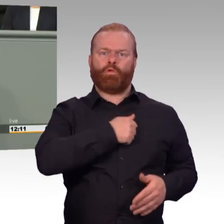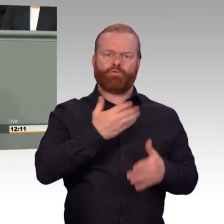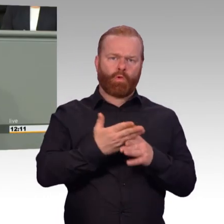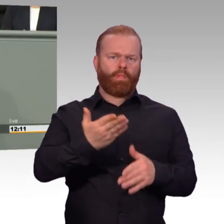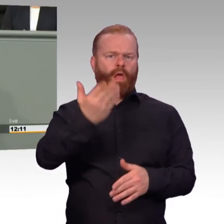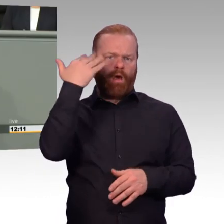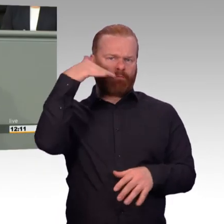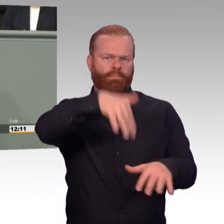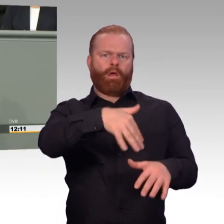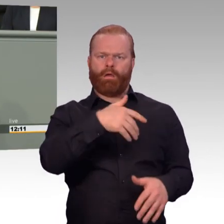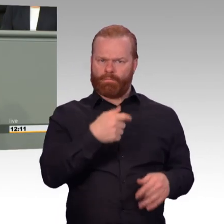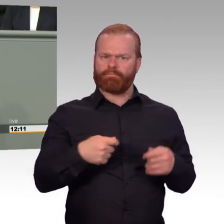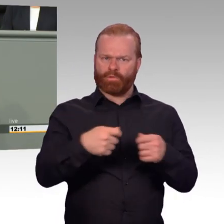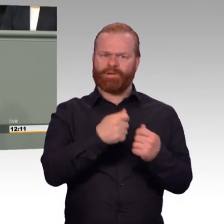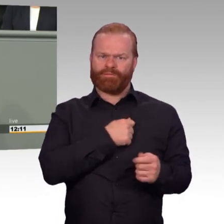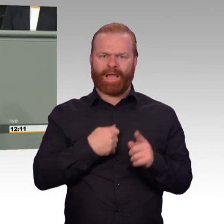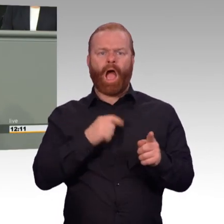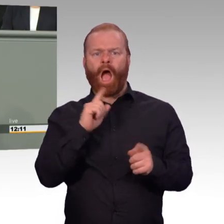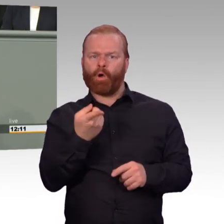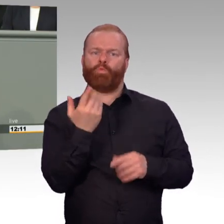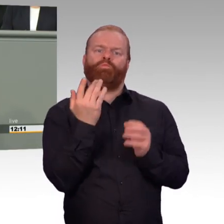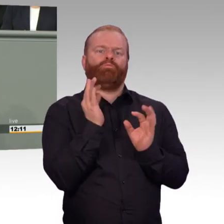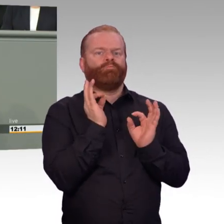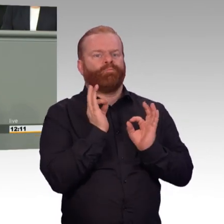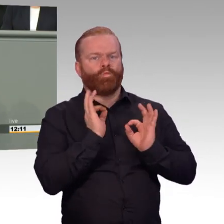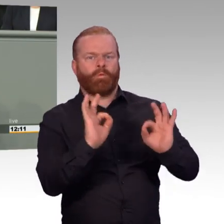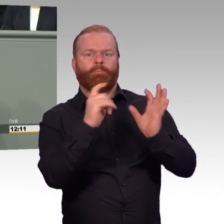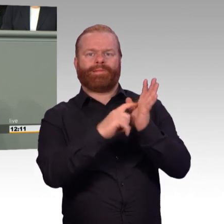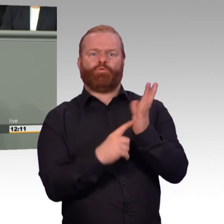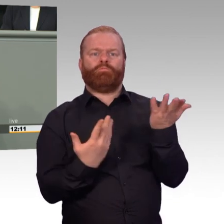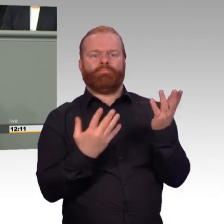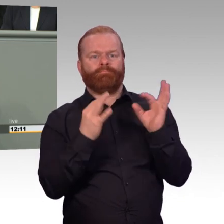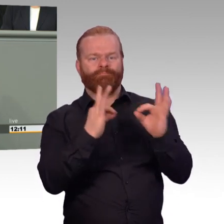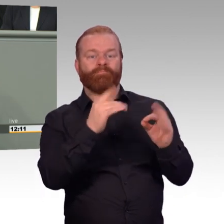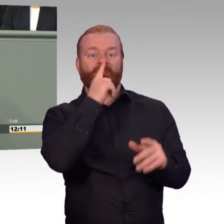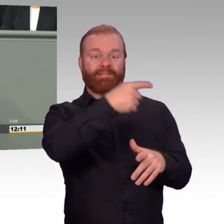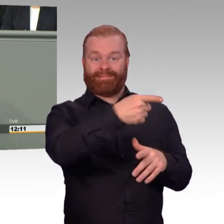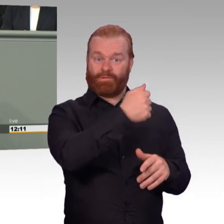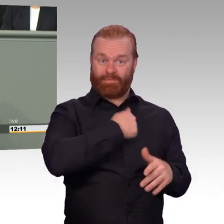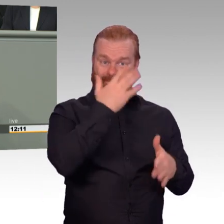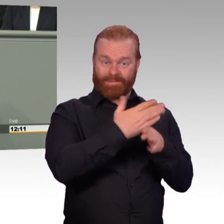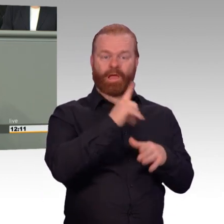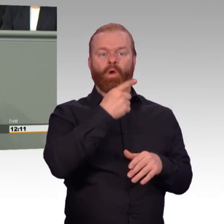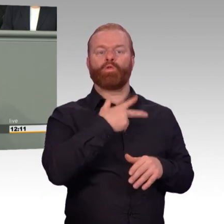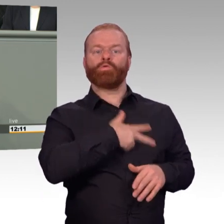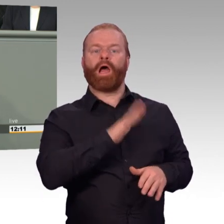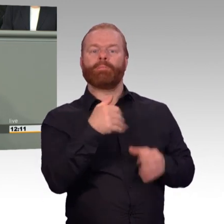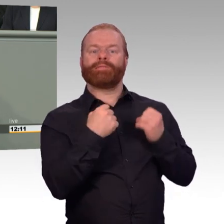ist auch der vorliegende Gesetzentwurf verpflichtet. Als Artikelgesetz wirkt es auf den ersten Blick wie ein etwas unübersichtliches Sammelsurium